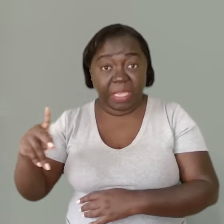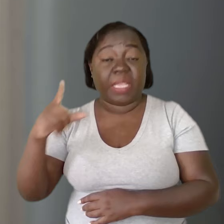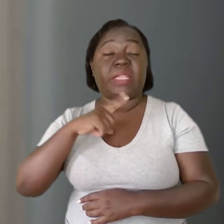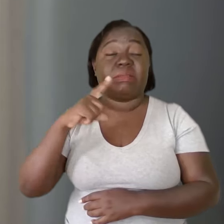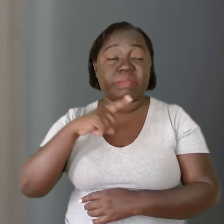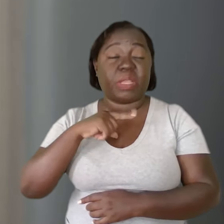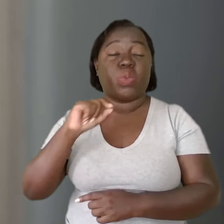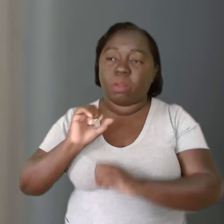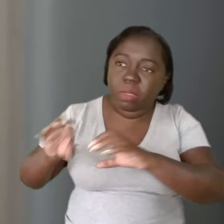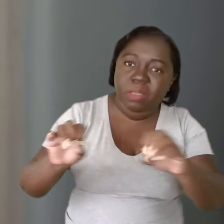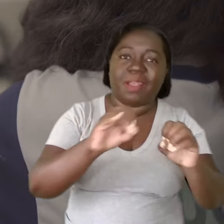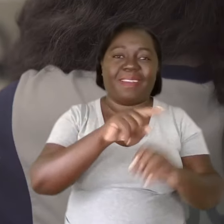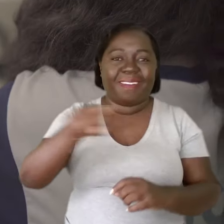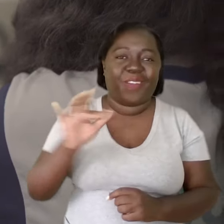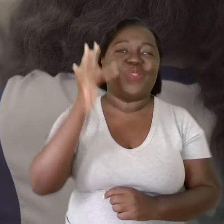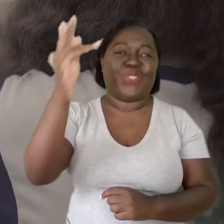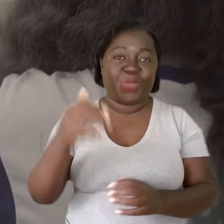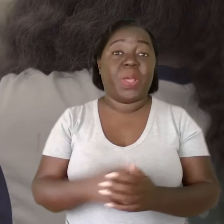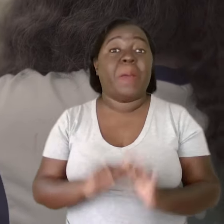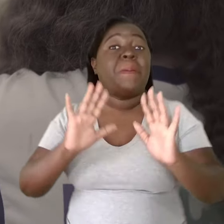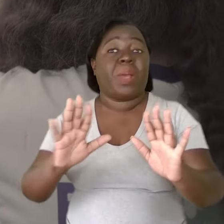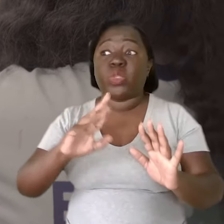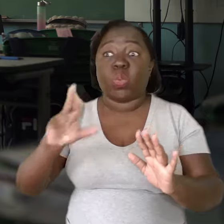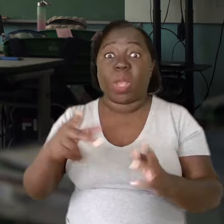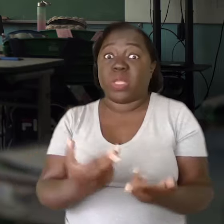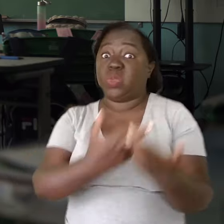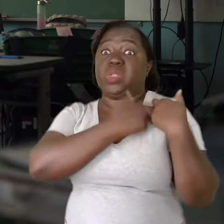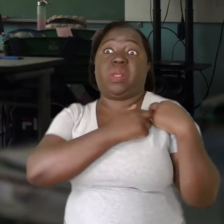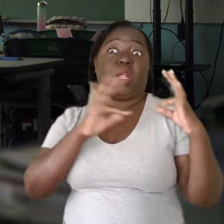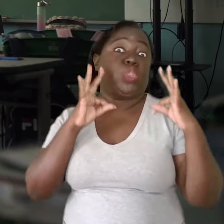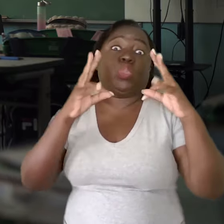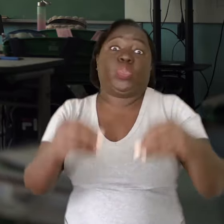ele tem essa função de formar as futuras gerações. Mas não é dele a responsabilidade